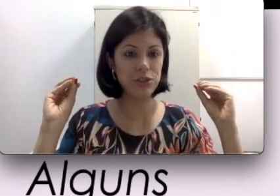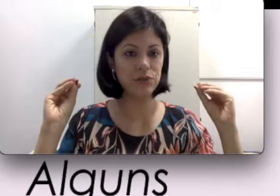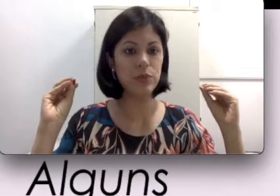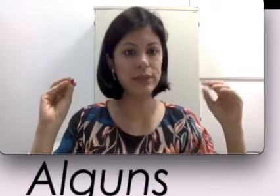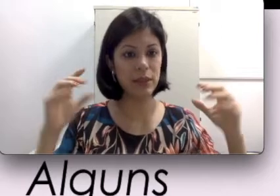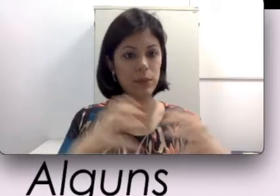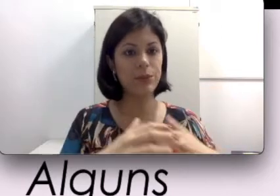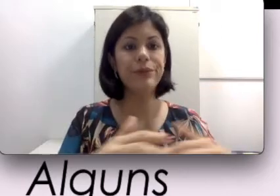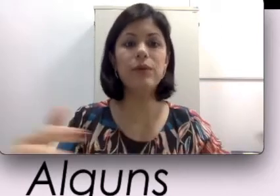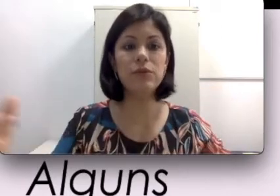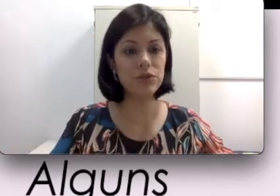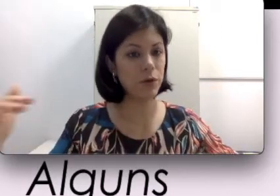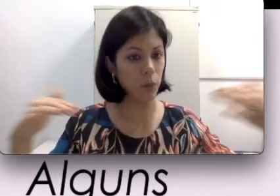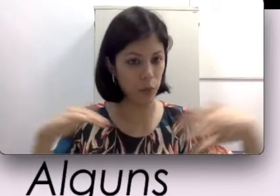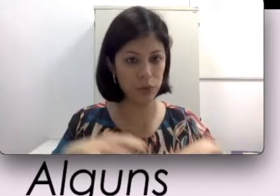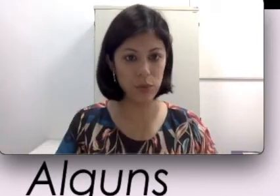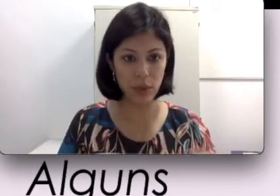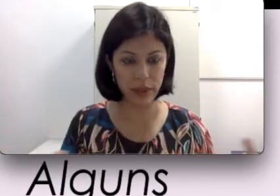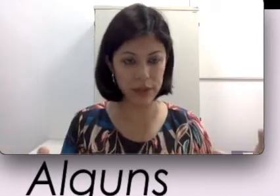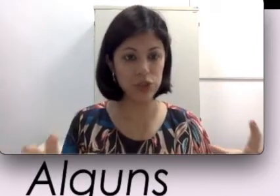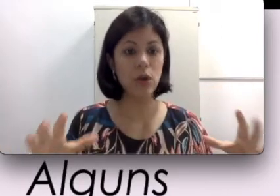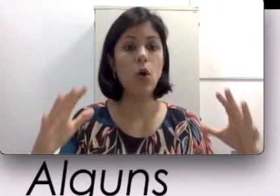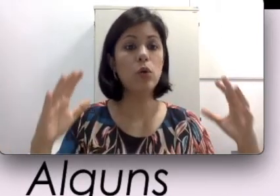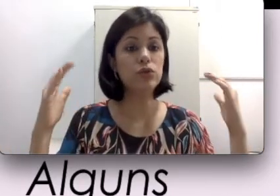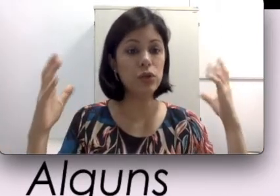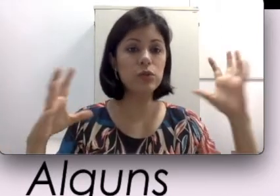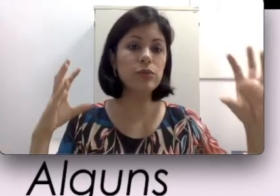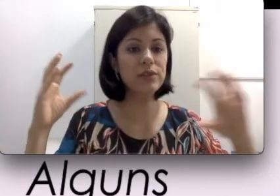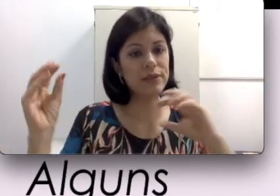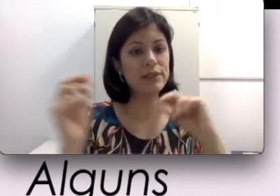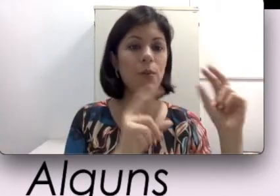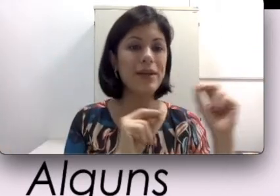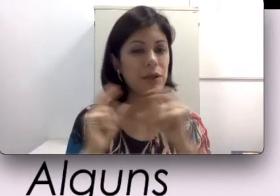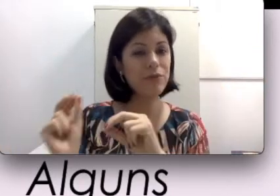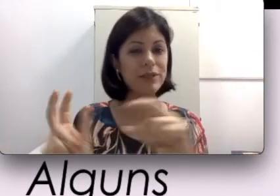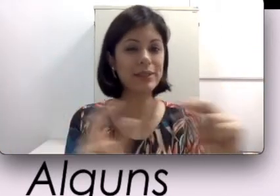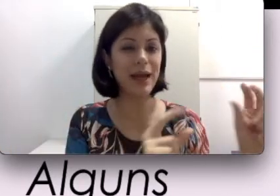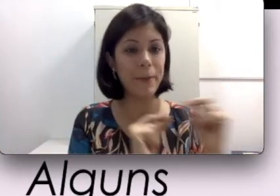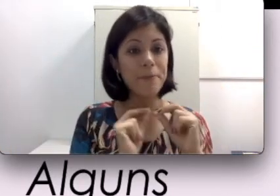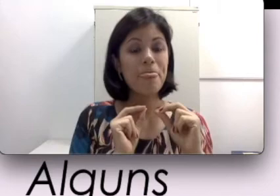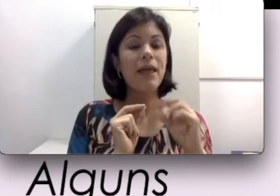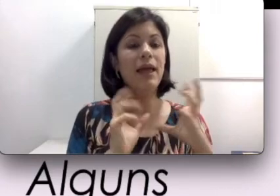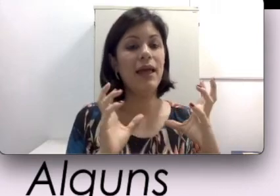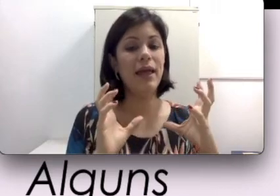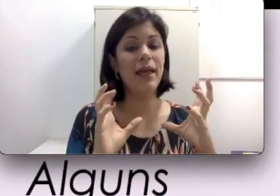Por exemplo, em um auditório muito grande, onde todo mundo às vezes começa a conversar,